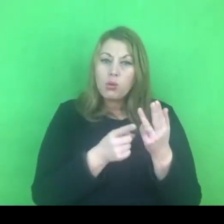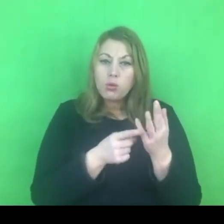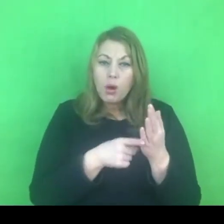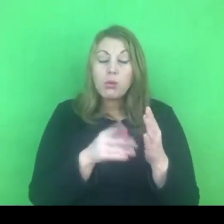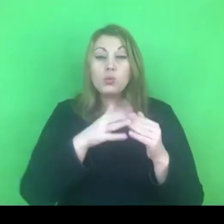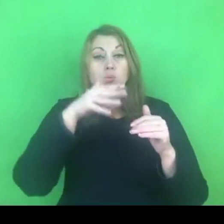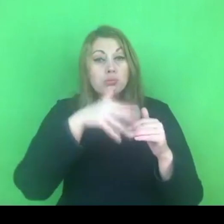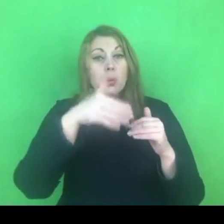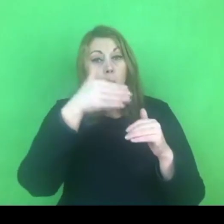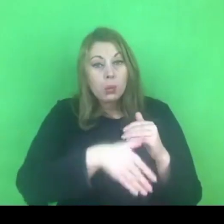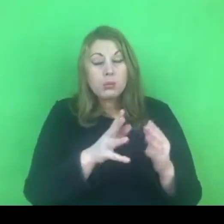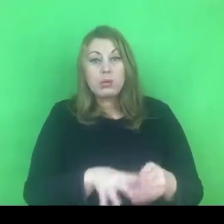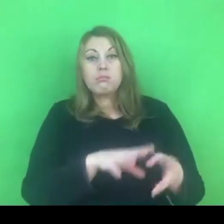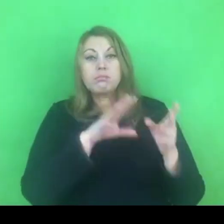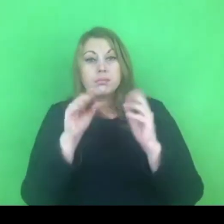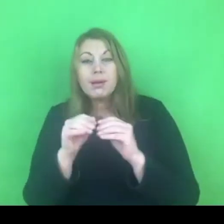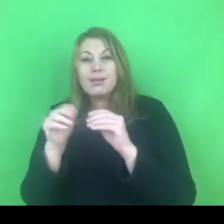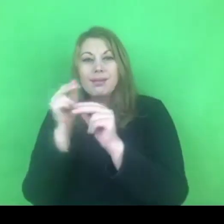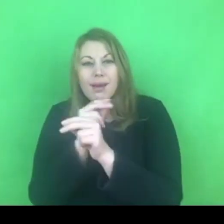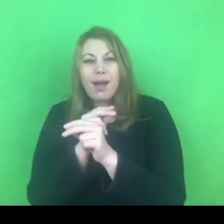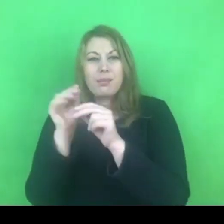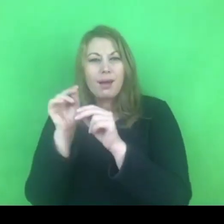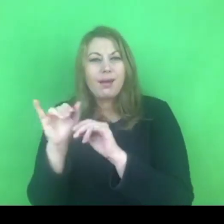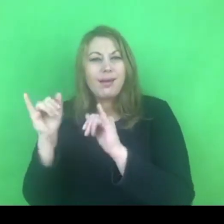Być może w przeciągu roku nie będzie na to czasu.